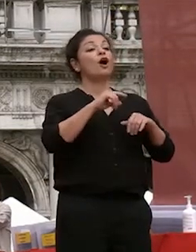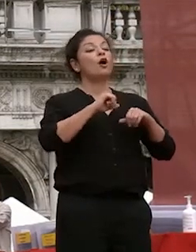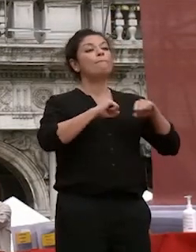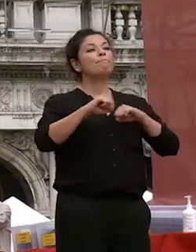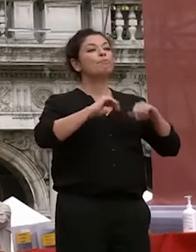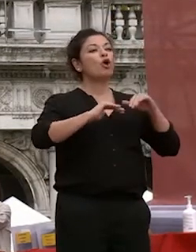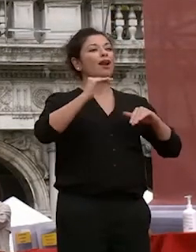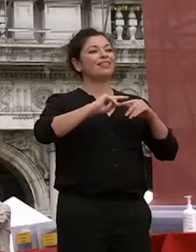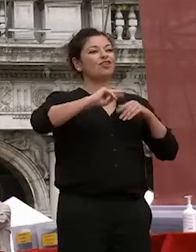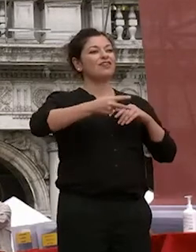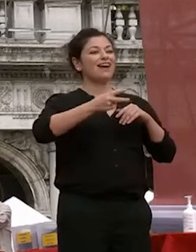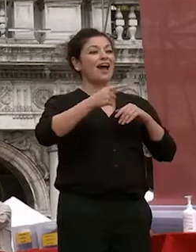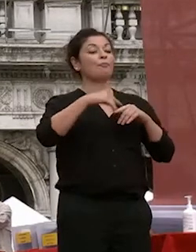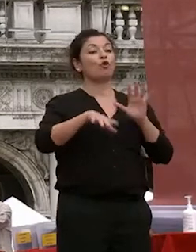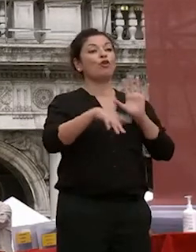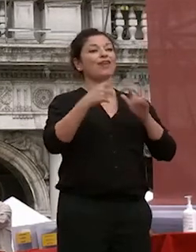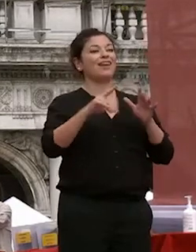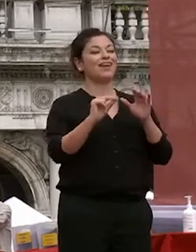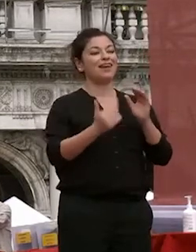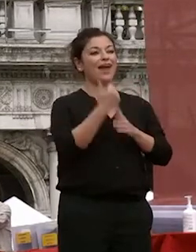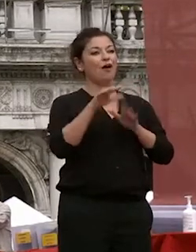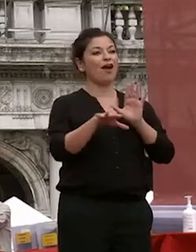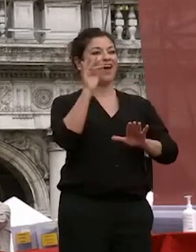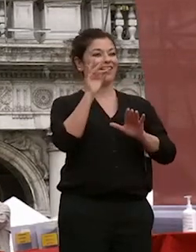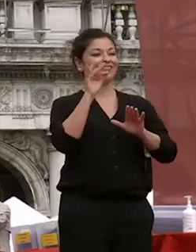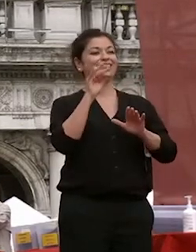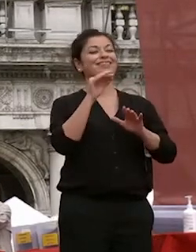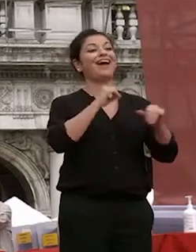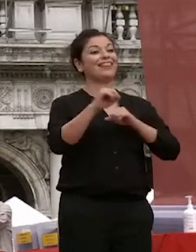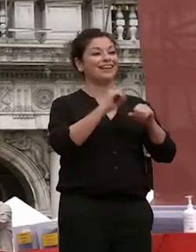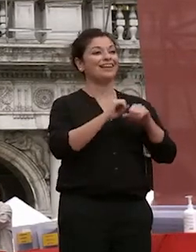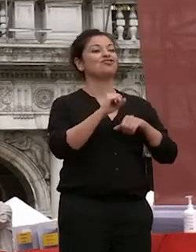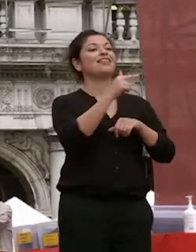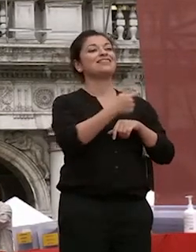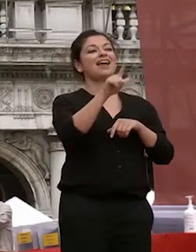neo eletta rettrice professoressa tiziana lippiello